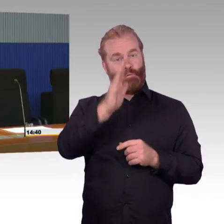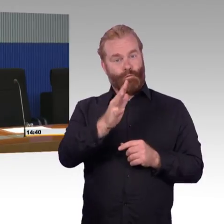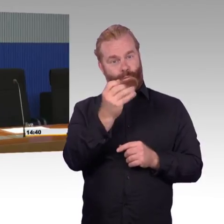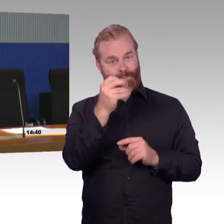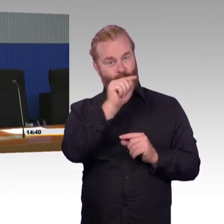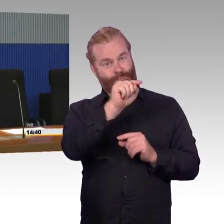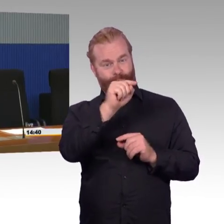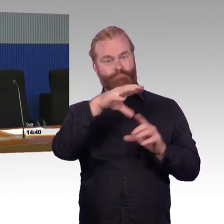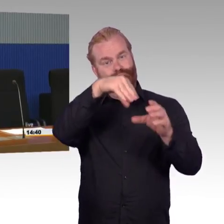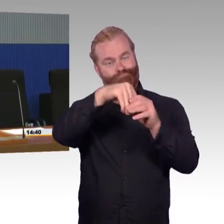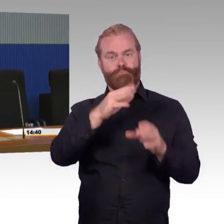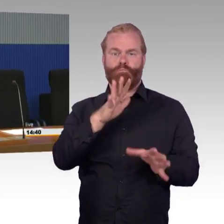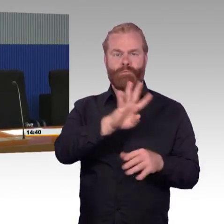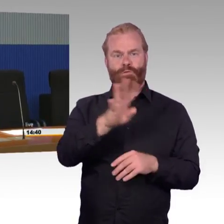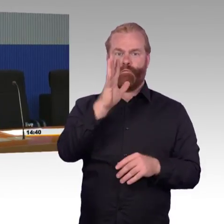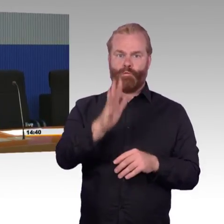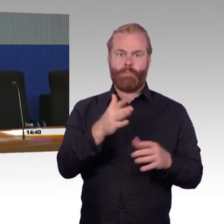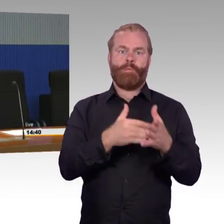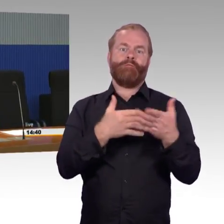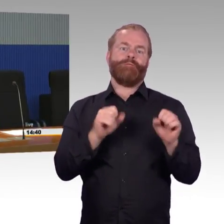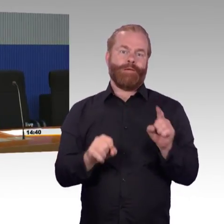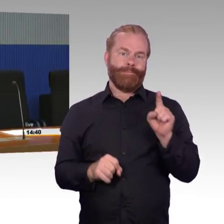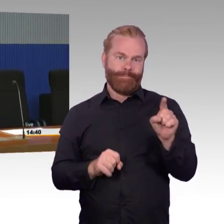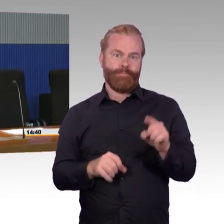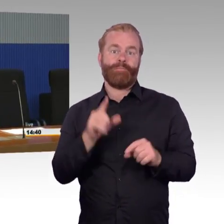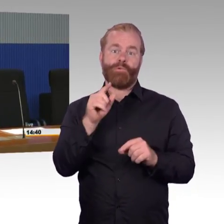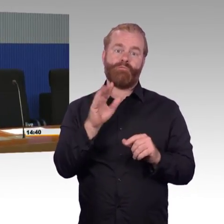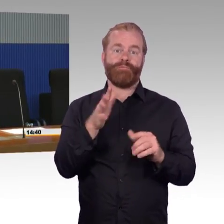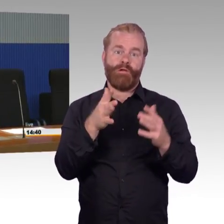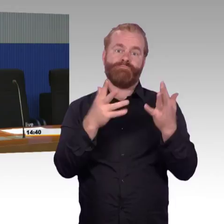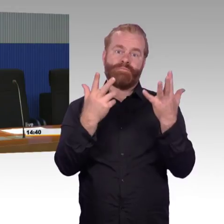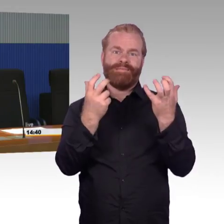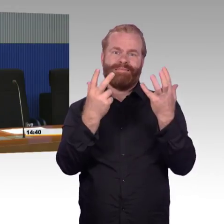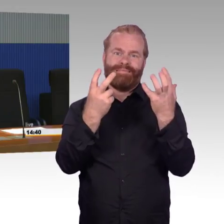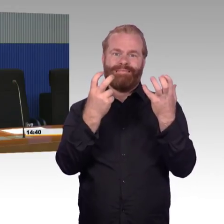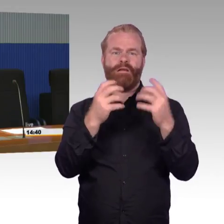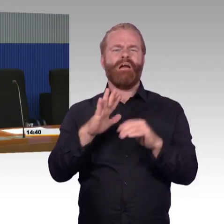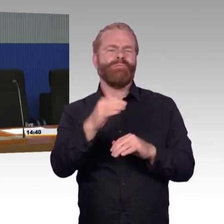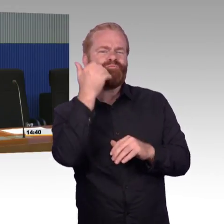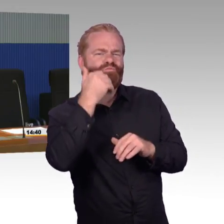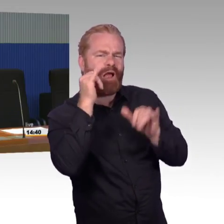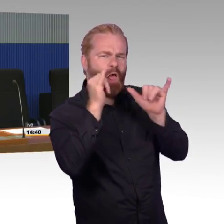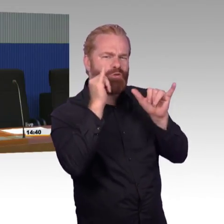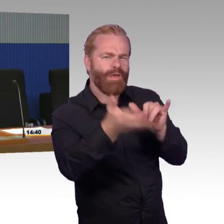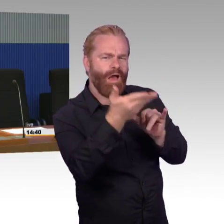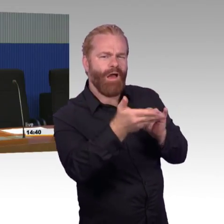Also 82 % der Reisenden reisen tatsächlich heute stufenfrei. Das heißt aber stufenfrei, sie kommen auf den Bahnsteig.